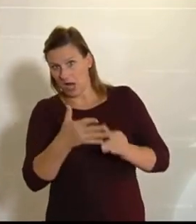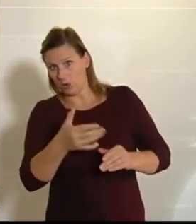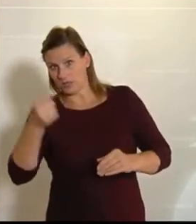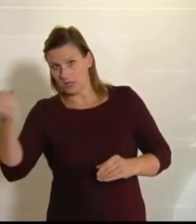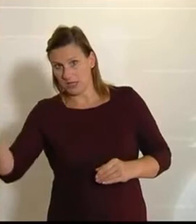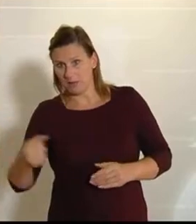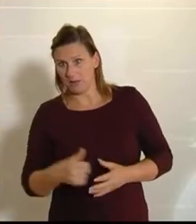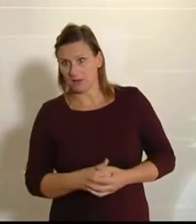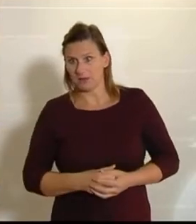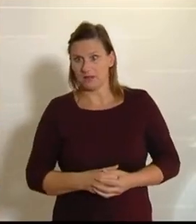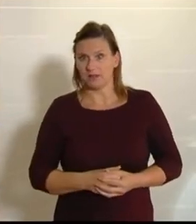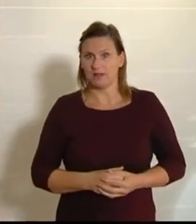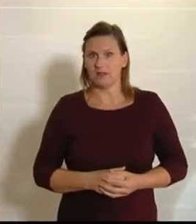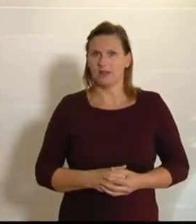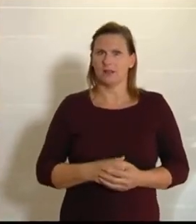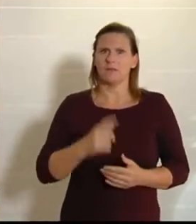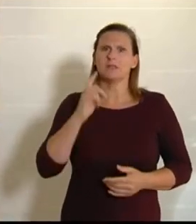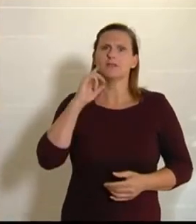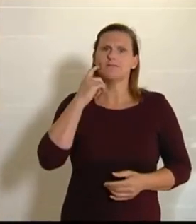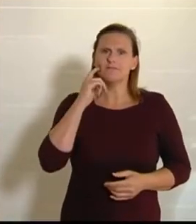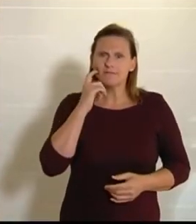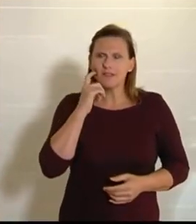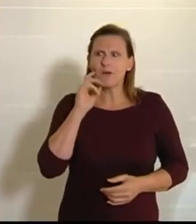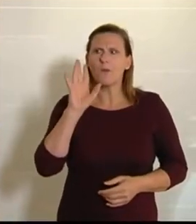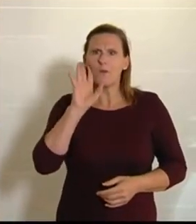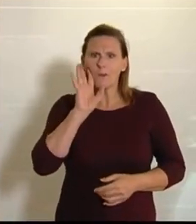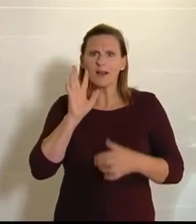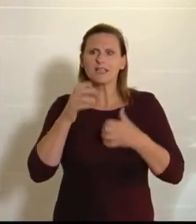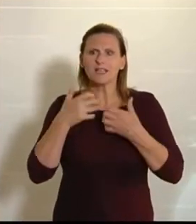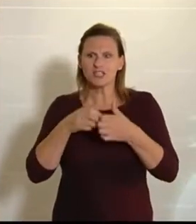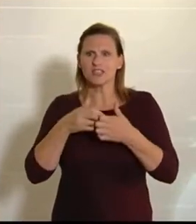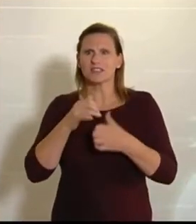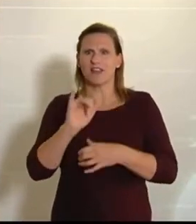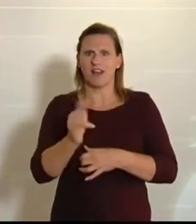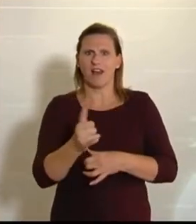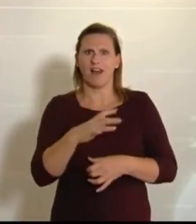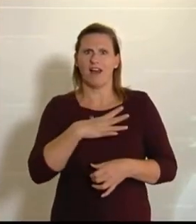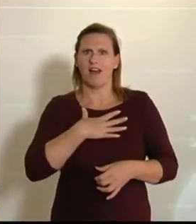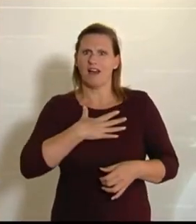Man schmunzelt natürlich, wenn man solche Geschichten hört, aber letztendlich zeigt